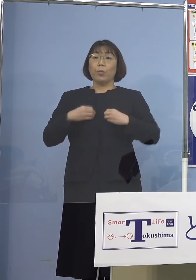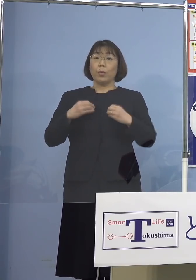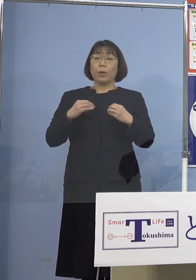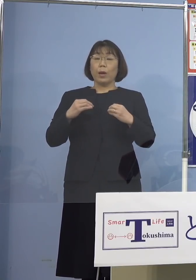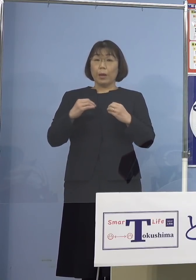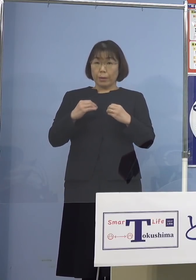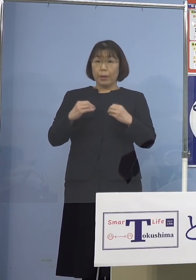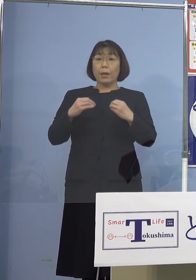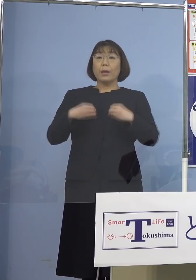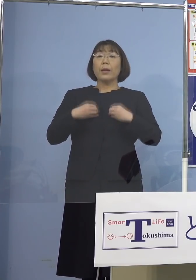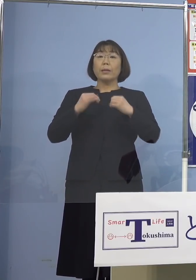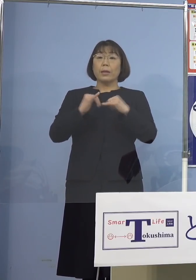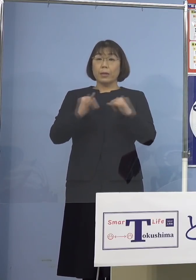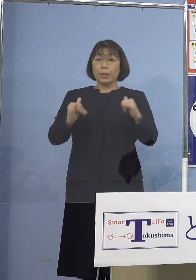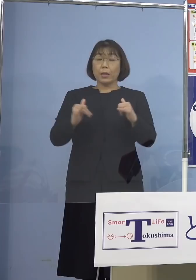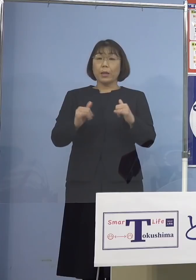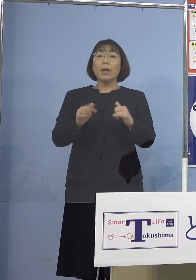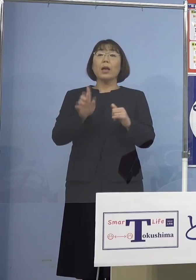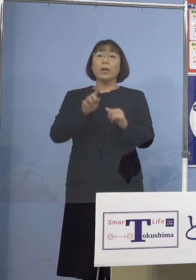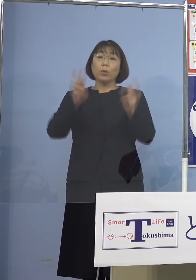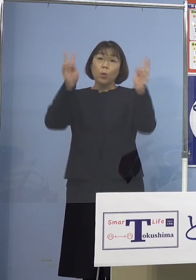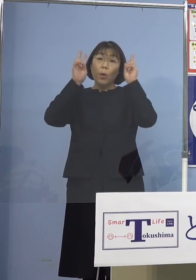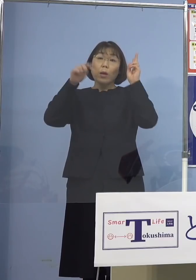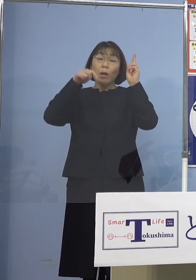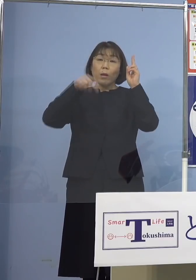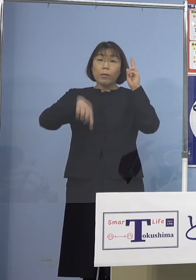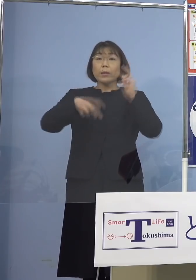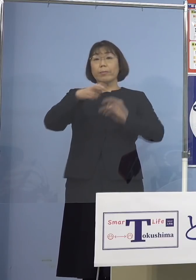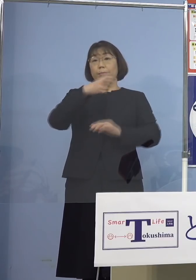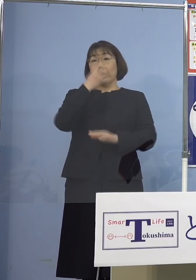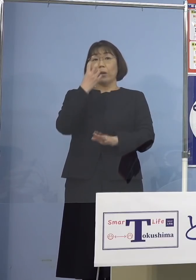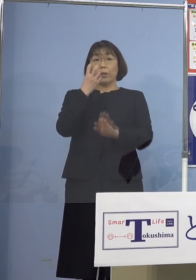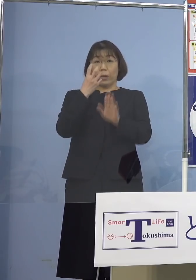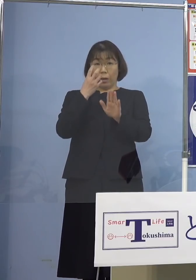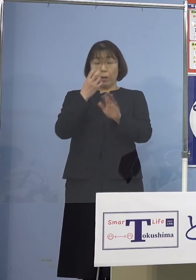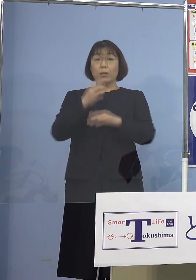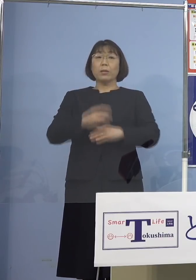一つの事業所において確認されました